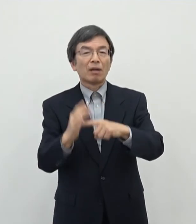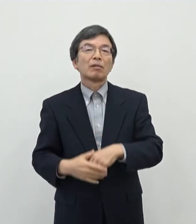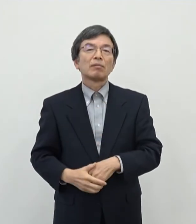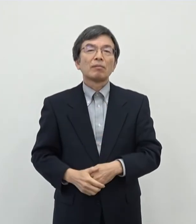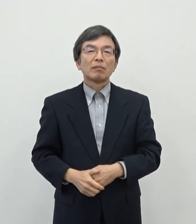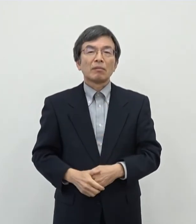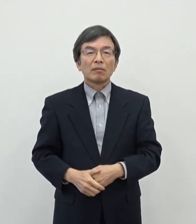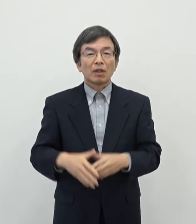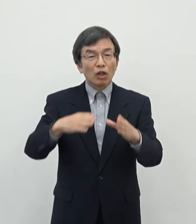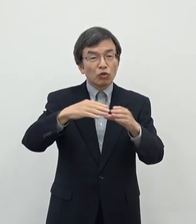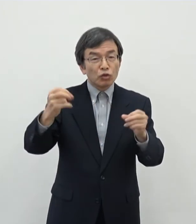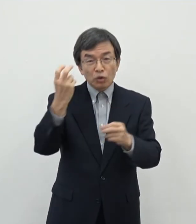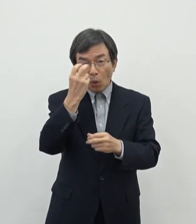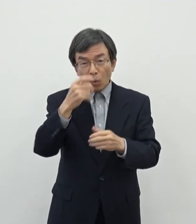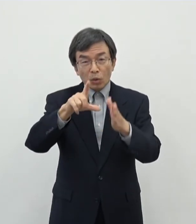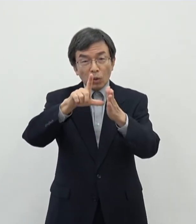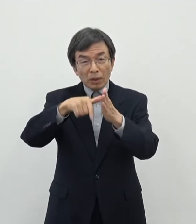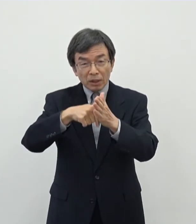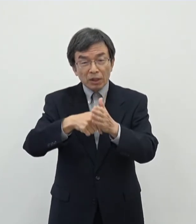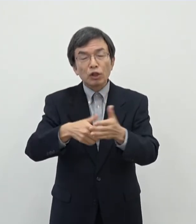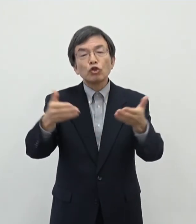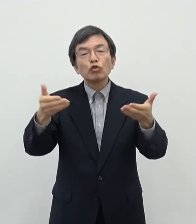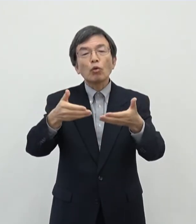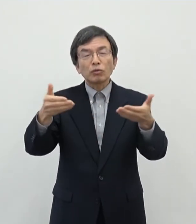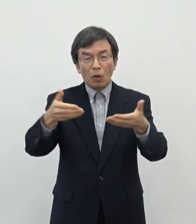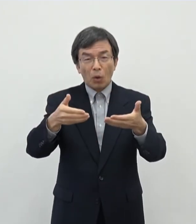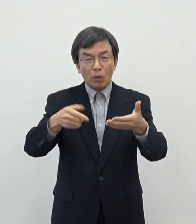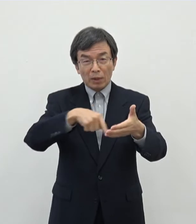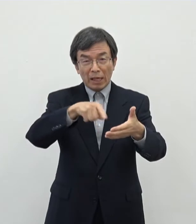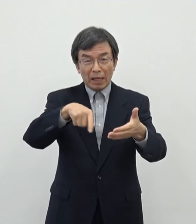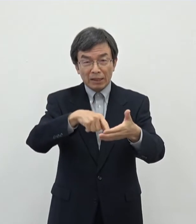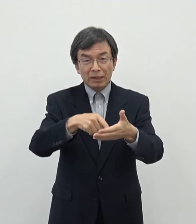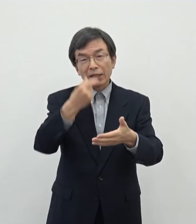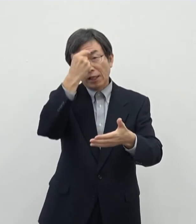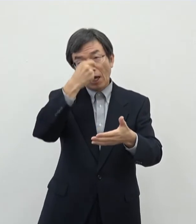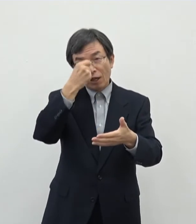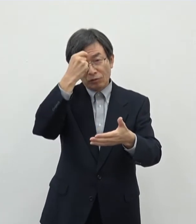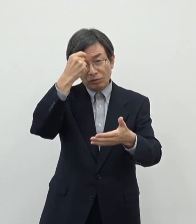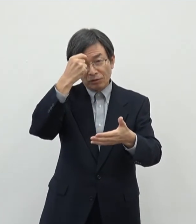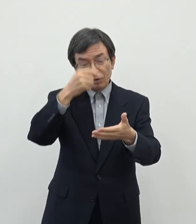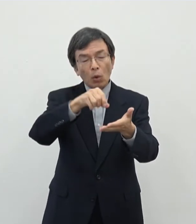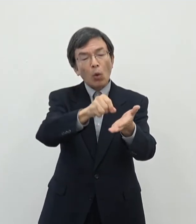国勢調査の時に職業に芸術ジャンルを書かれるということは